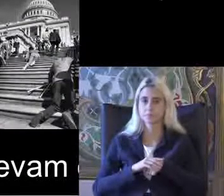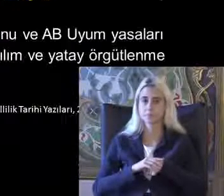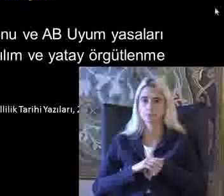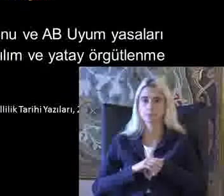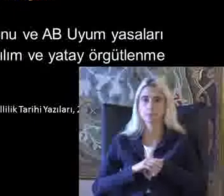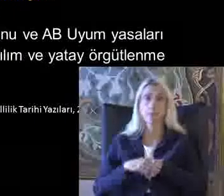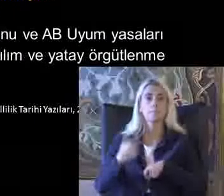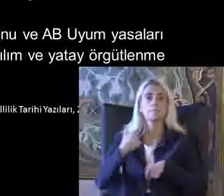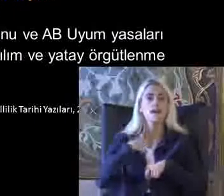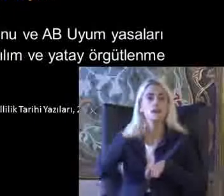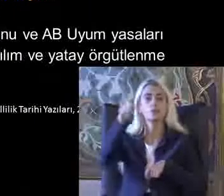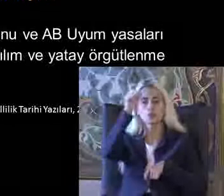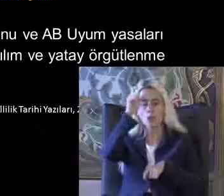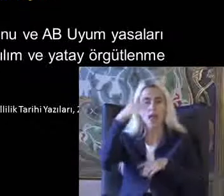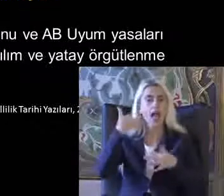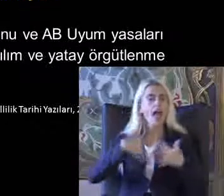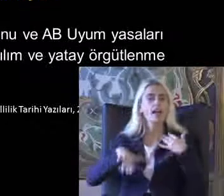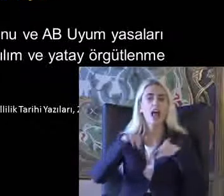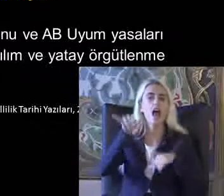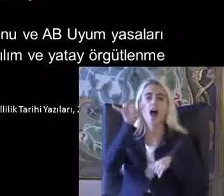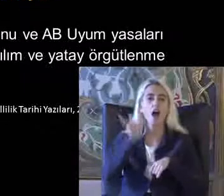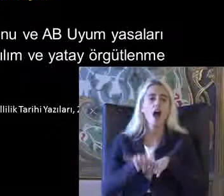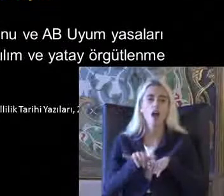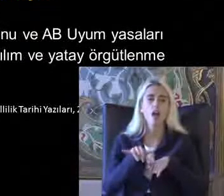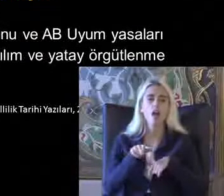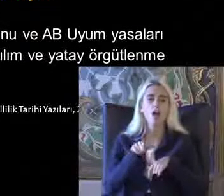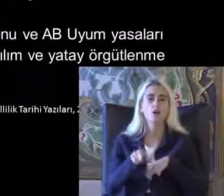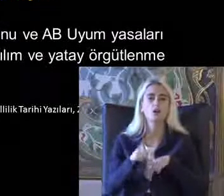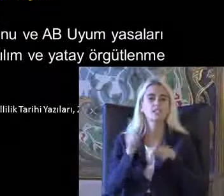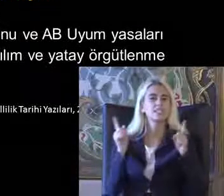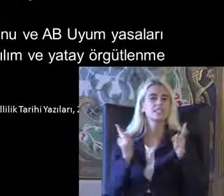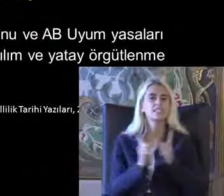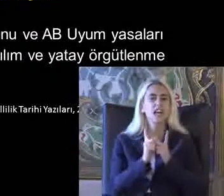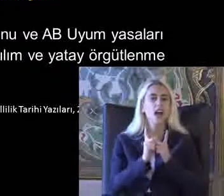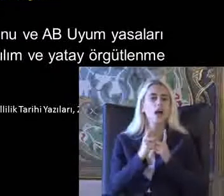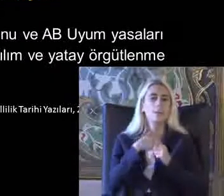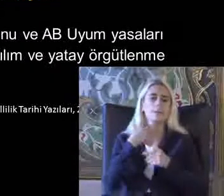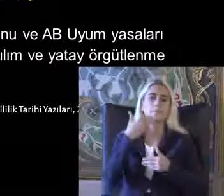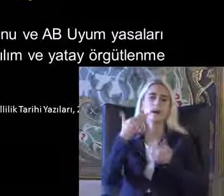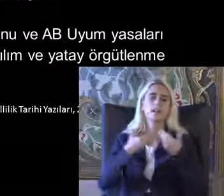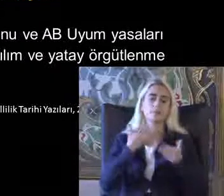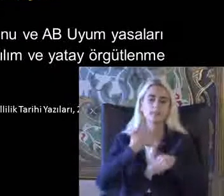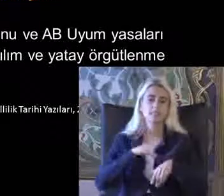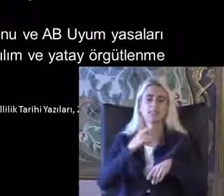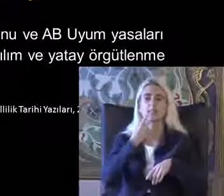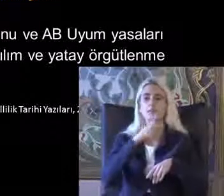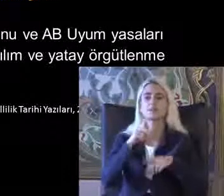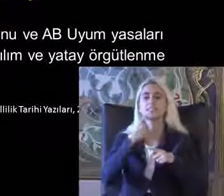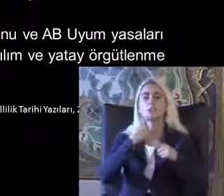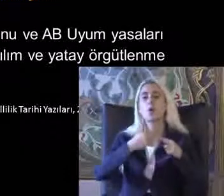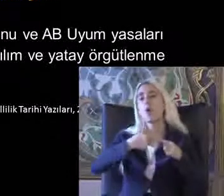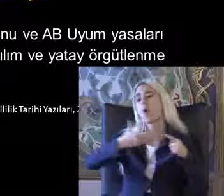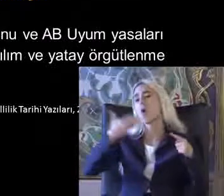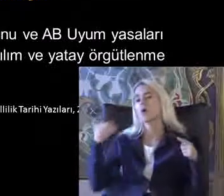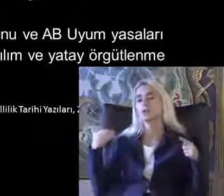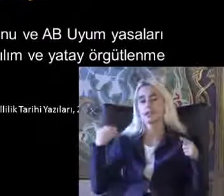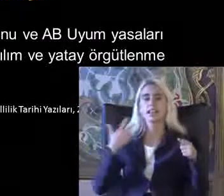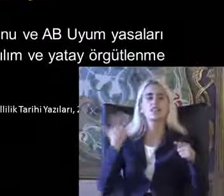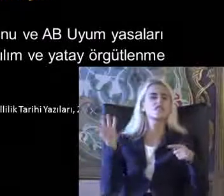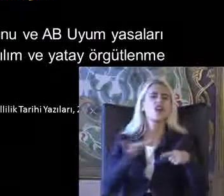Ben Türkiye'de engelli hakları hareketinden çok kısaca burada bahsetmek istiyorum 2000 öncesi dönemde Engelli